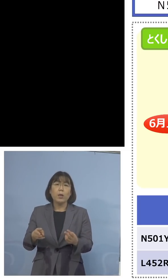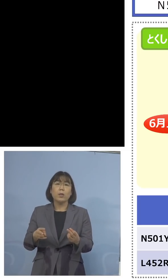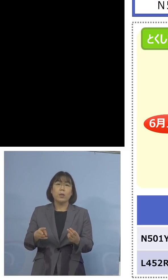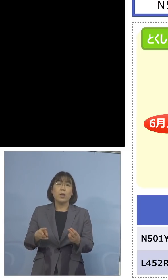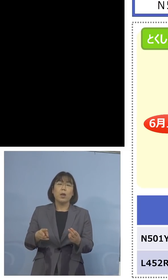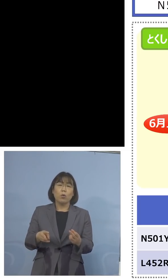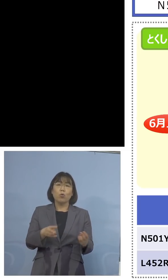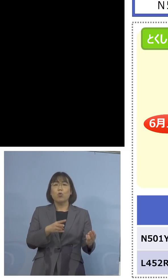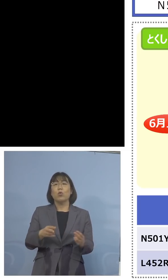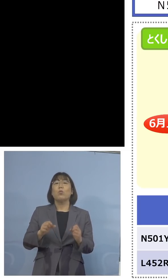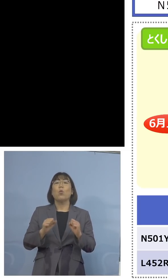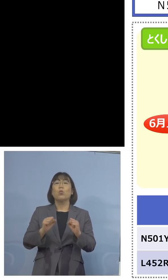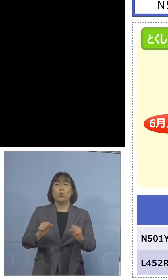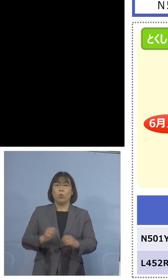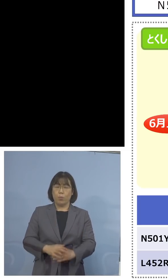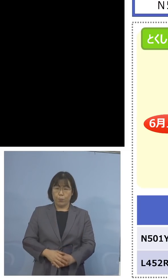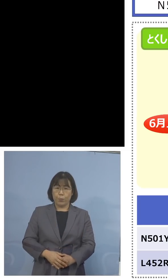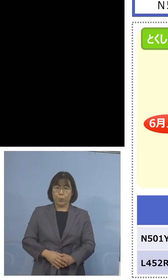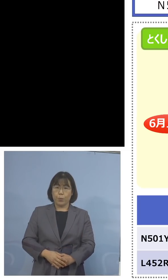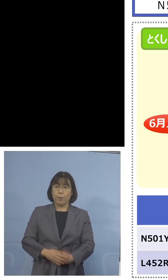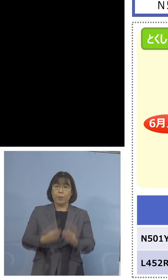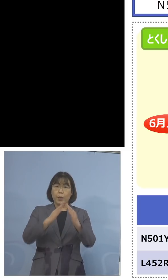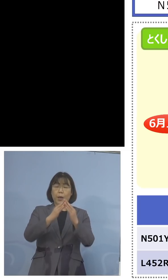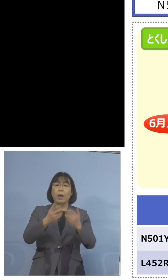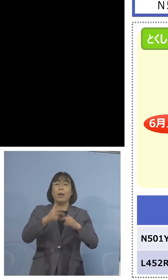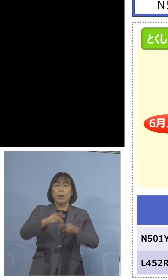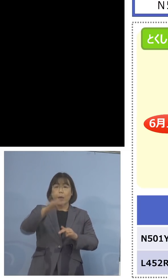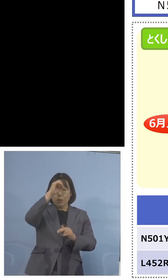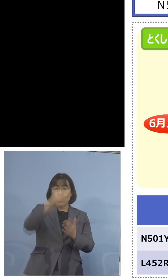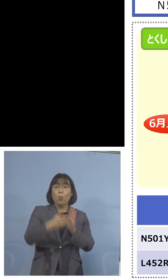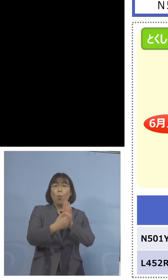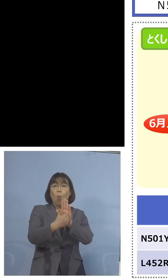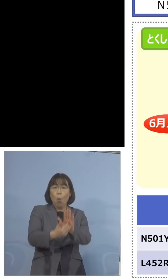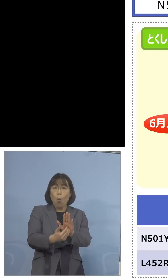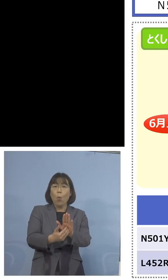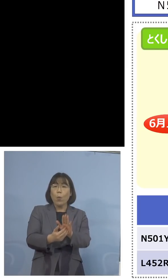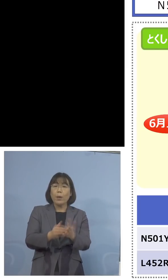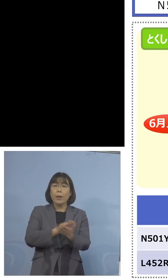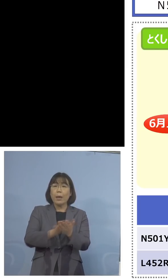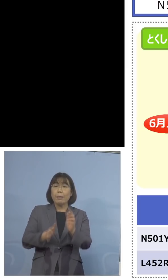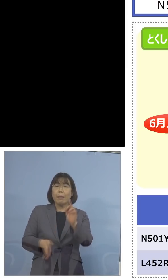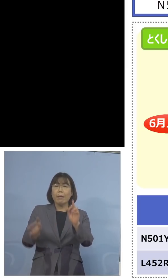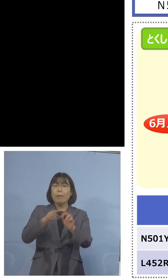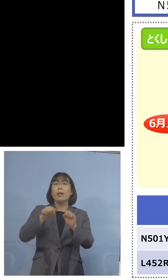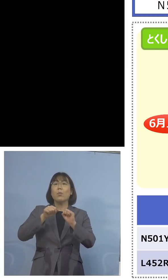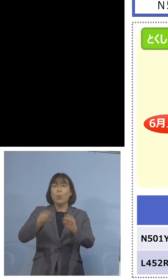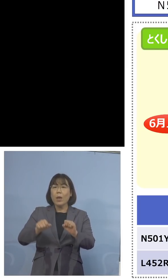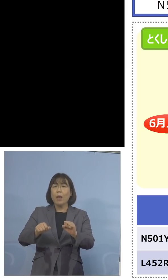家畜防疫衛生センターにおいてもこれを 行い、そして検査キットを別途、